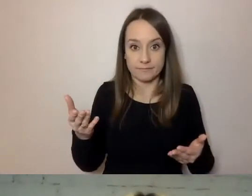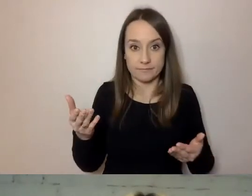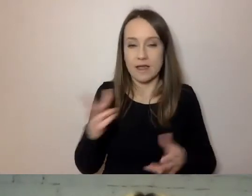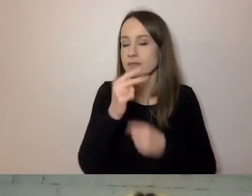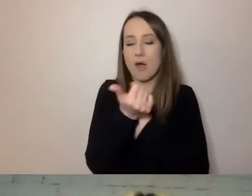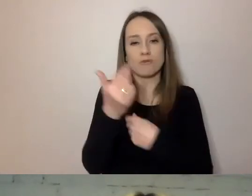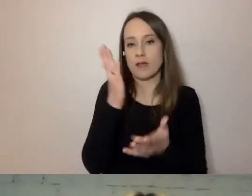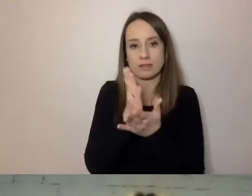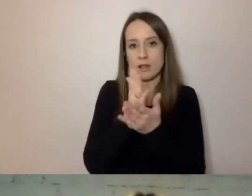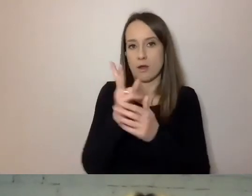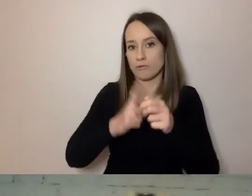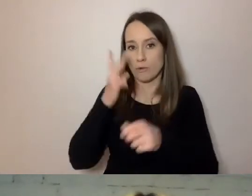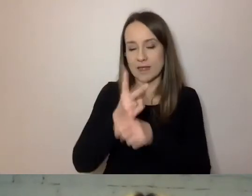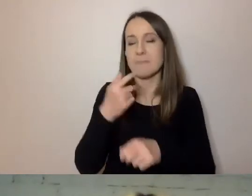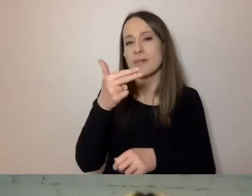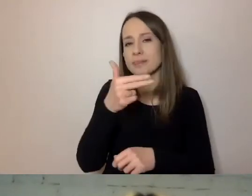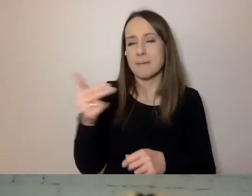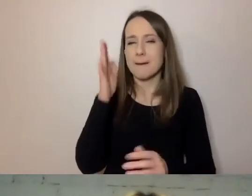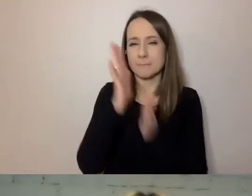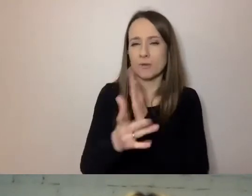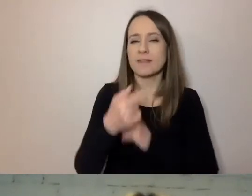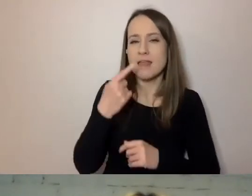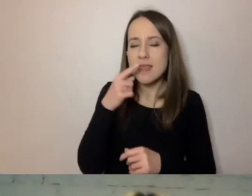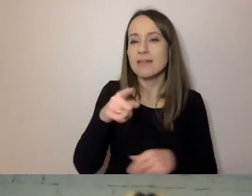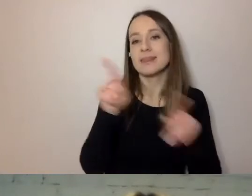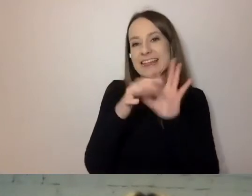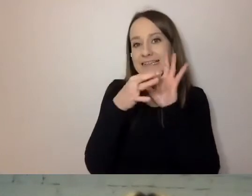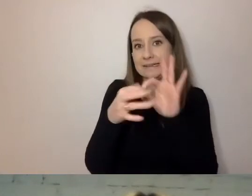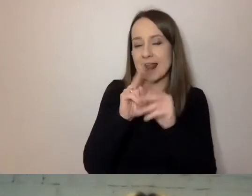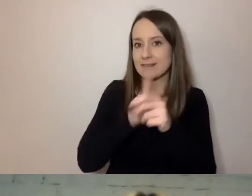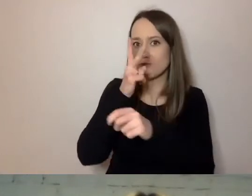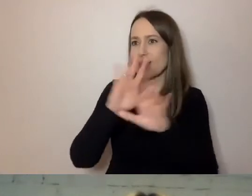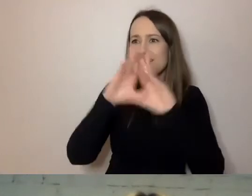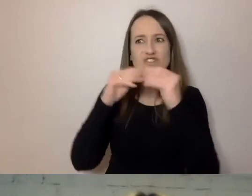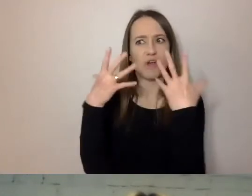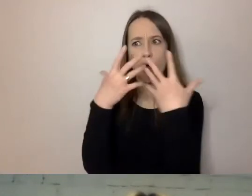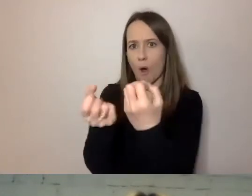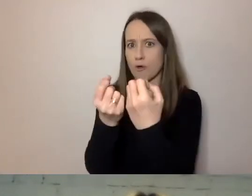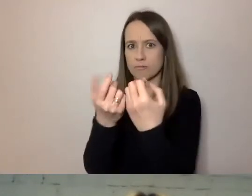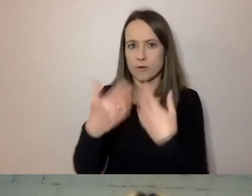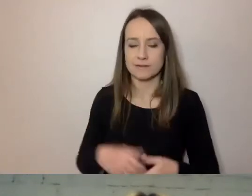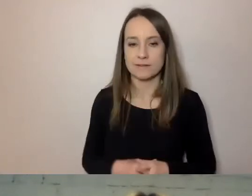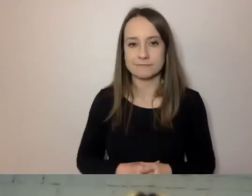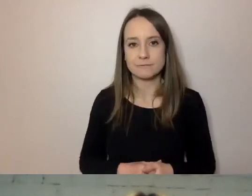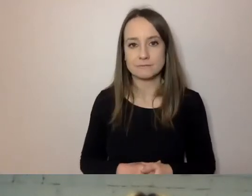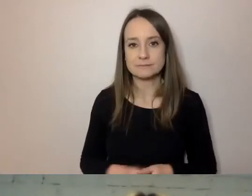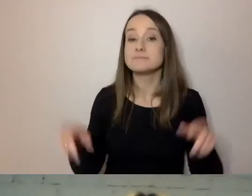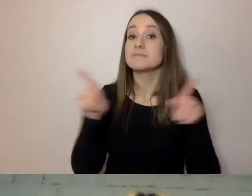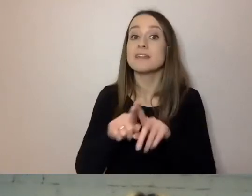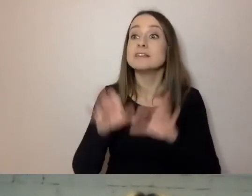Temat prostego języka dotyka i dostępności dla wszystkich odbiorców naszego komunikatu, i dobrej komunikacji.